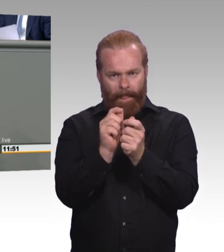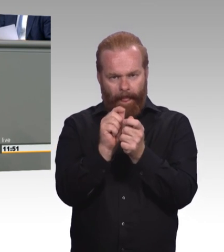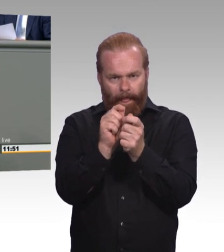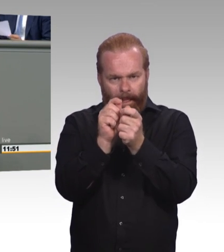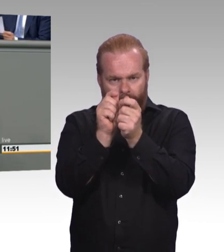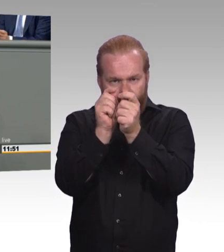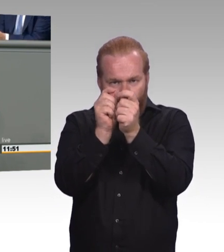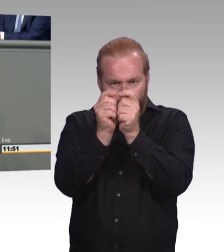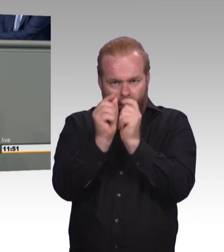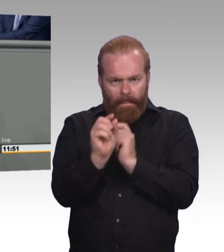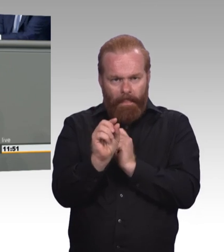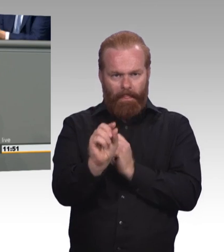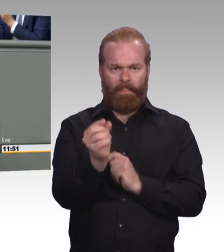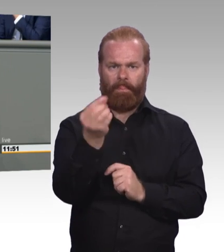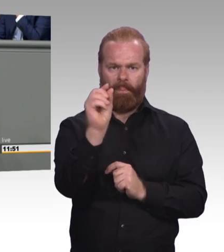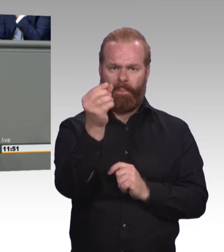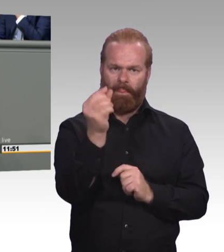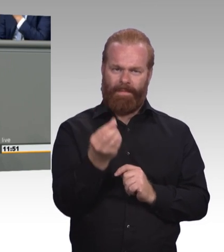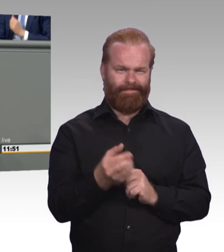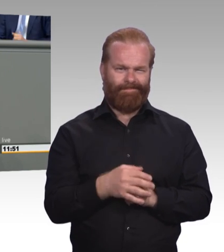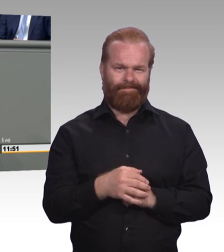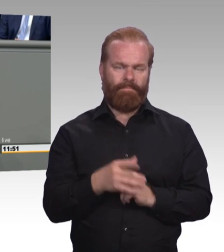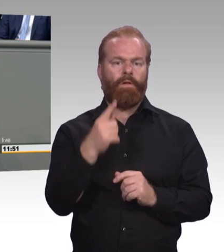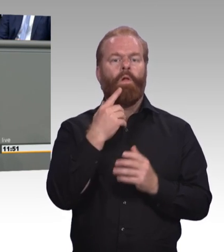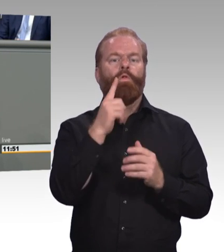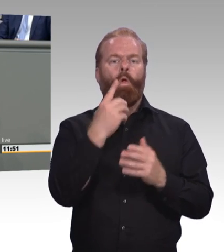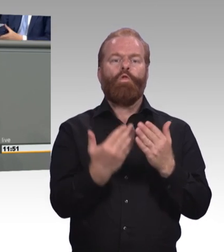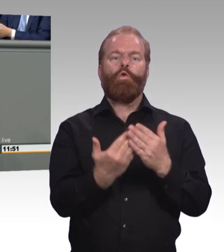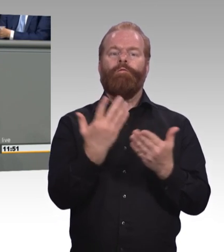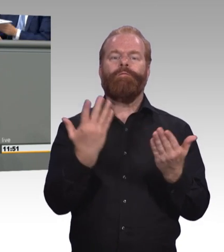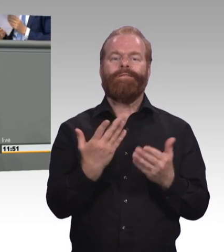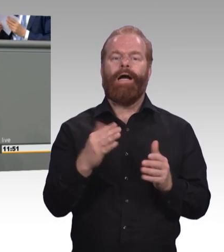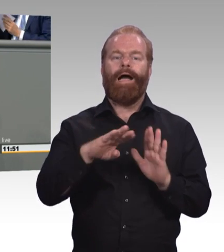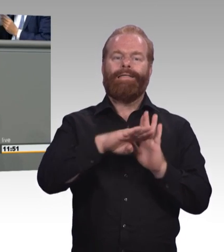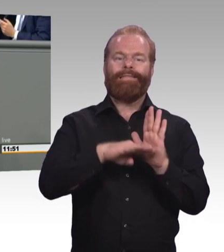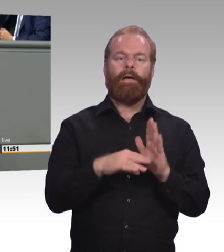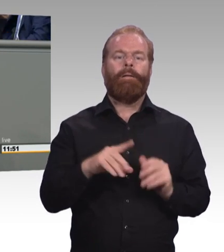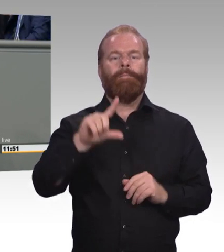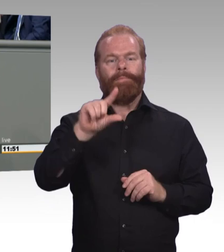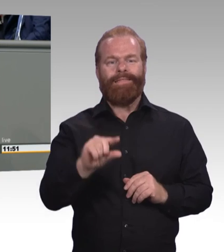Wie Sie allerdings sicherstellen wollen in den Branchen und Regionen, die betroffen sind, dass Ausbildungsplätze nicht wegfallen,